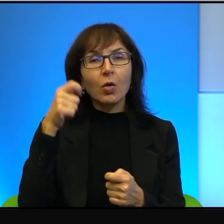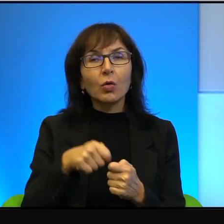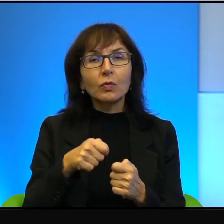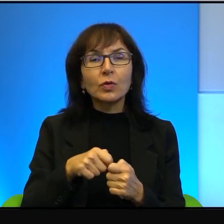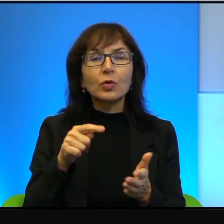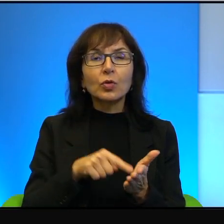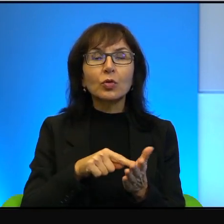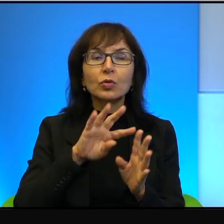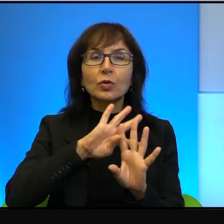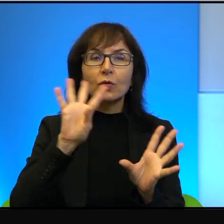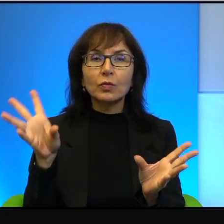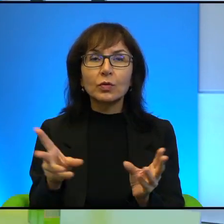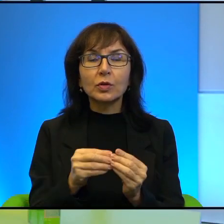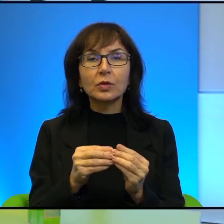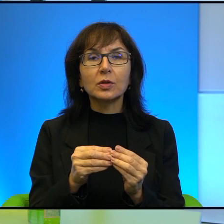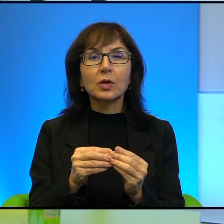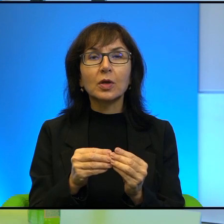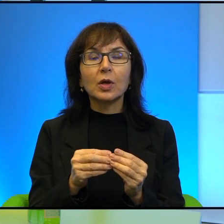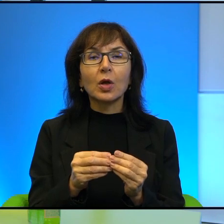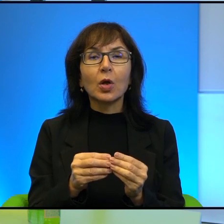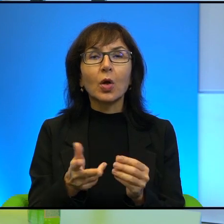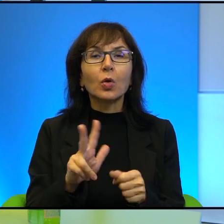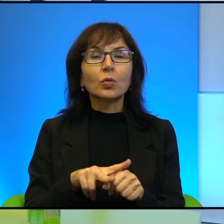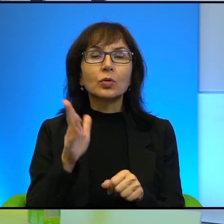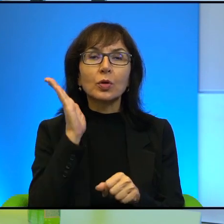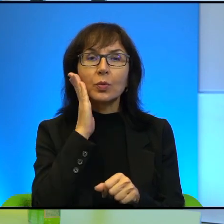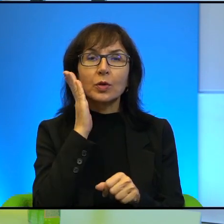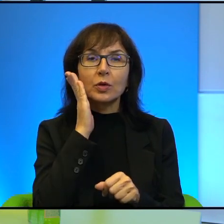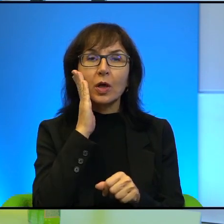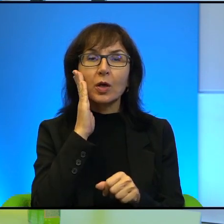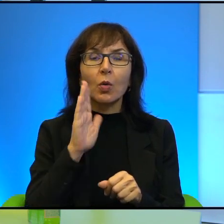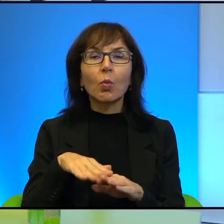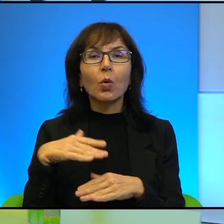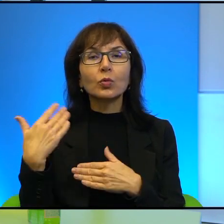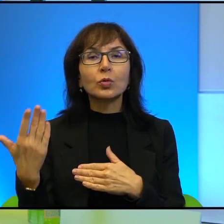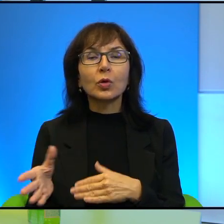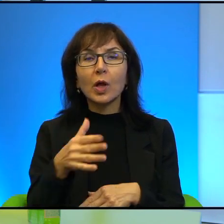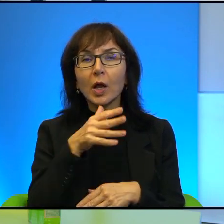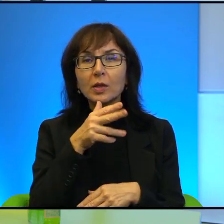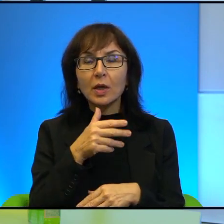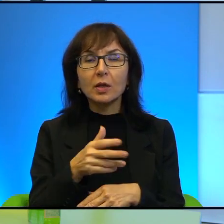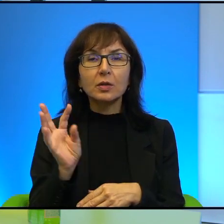ale ci Izraelczycy, którzy mieszkają po izraelskiej stronie granicy w Izraelu,